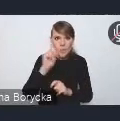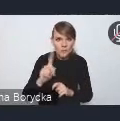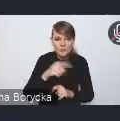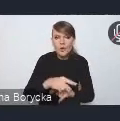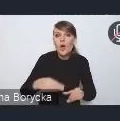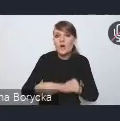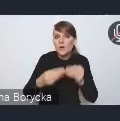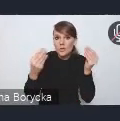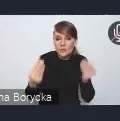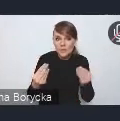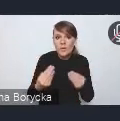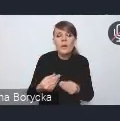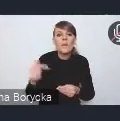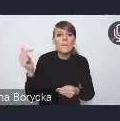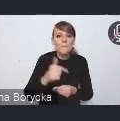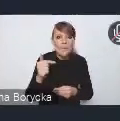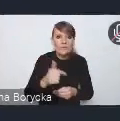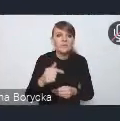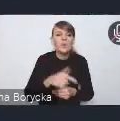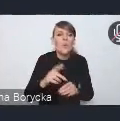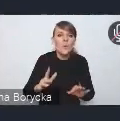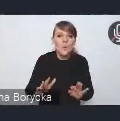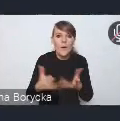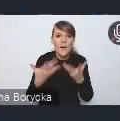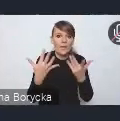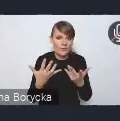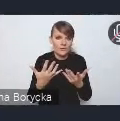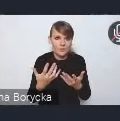powinien ułatwić wprowadzanie takich ograniczeń